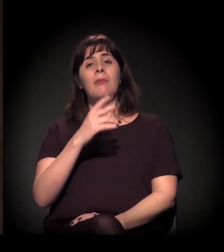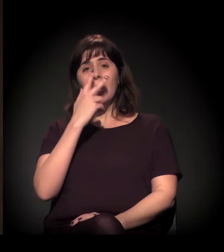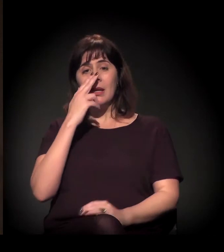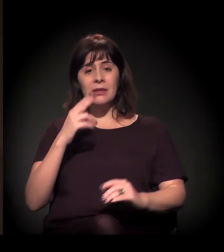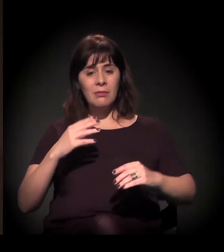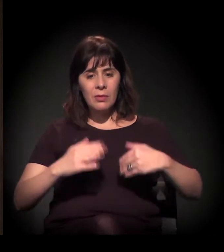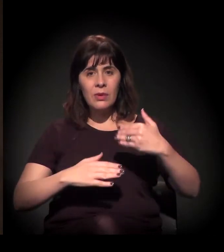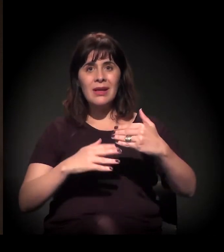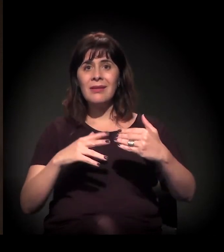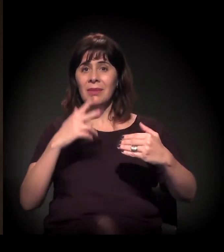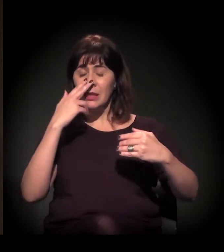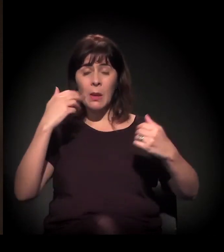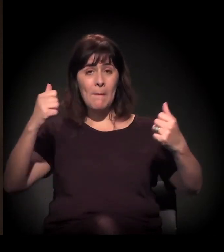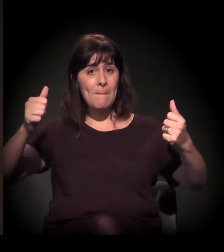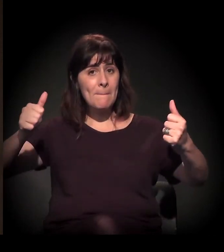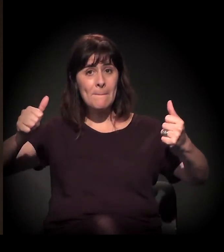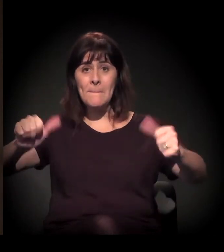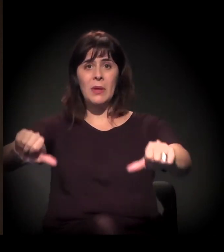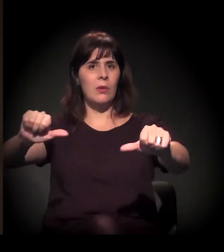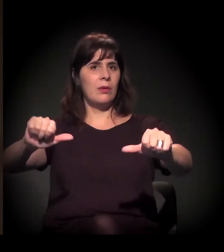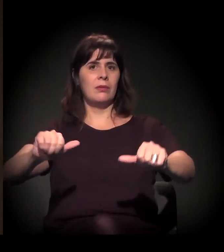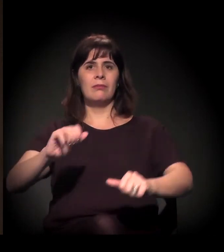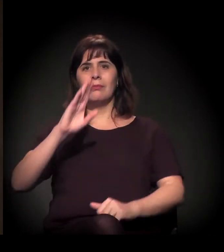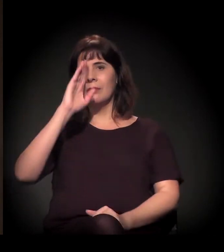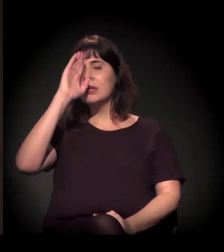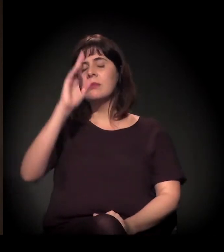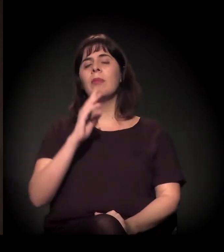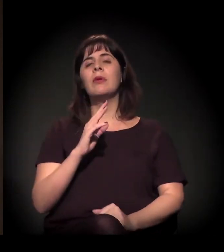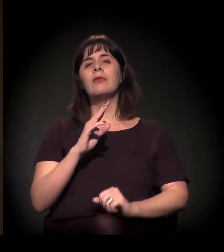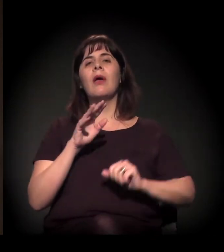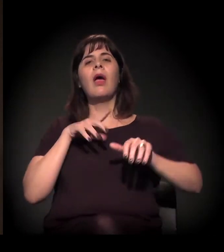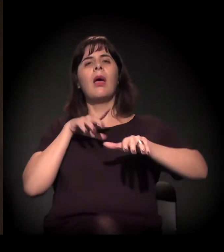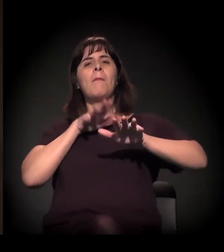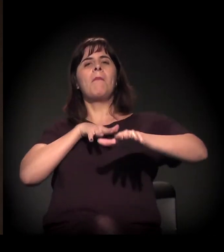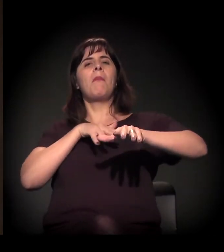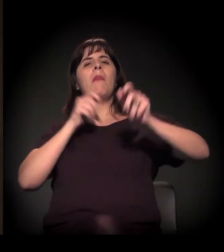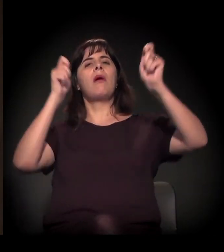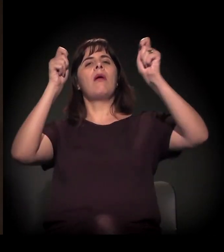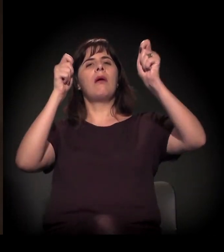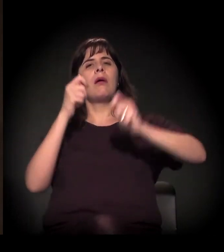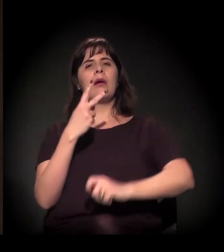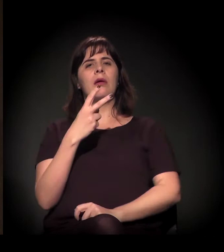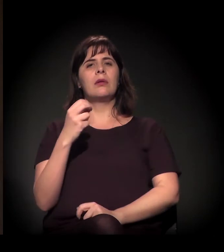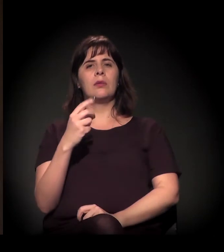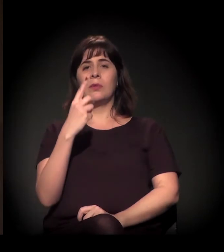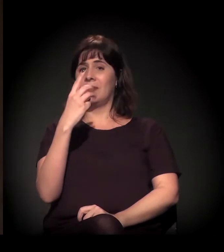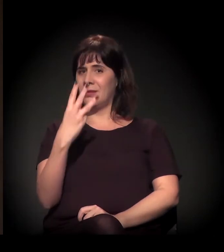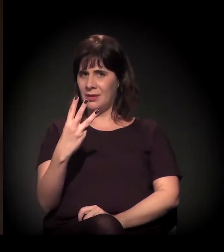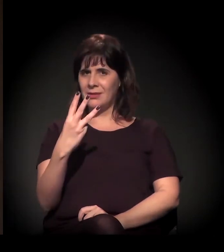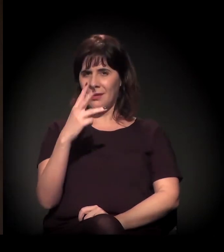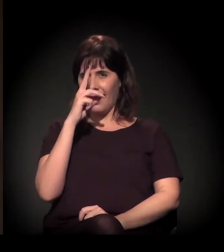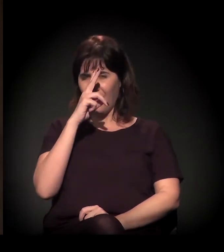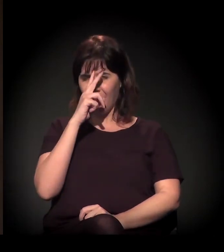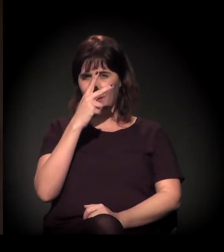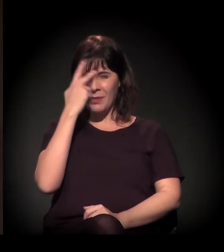especialmente a partir das manifestações de 2013, quando as manifestações não eram por 20 centavos.